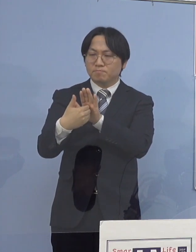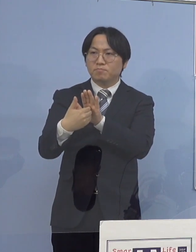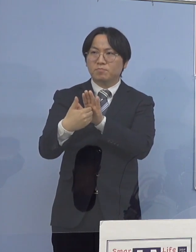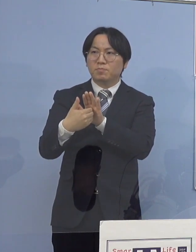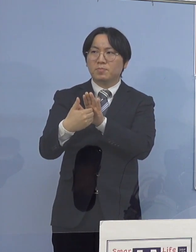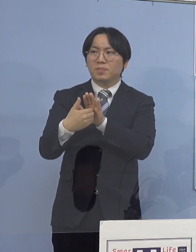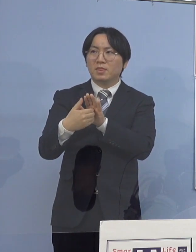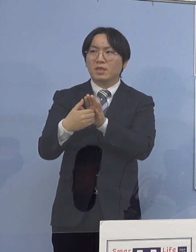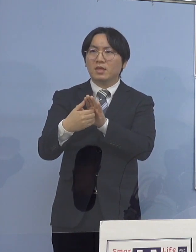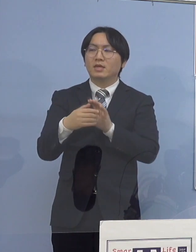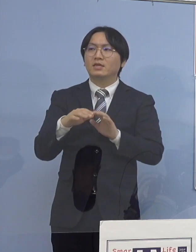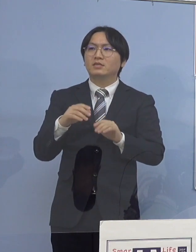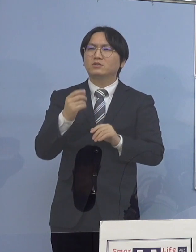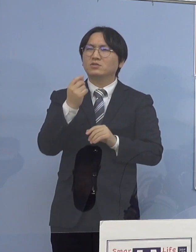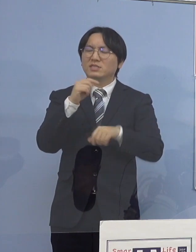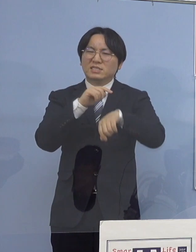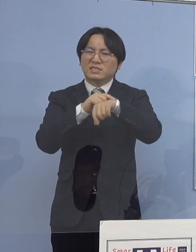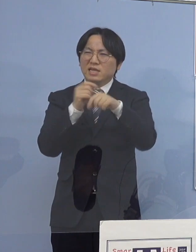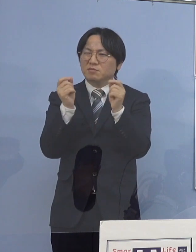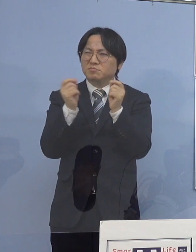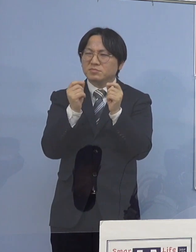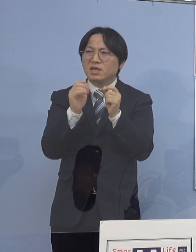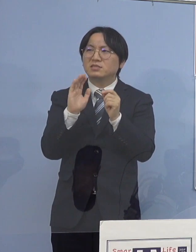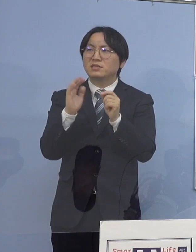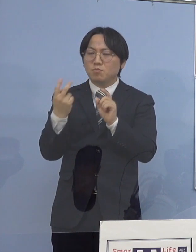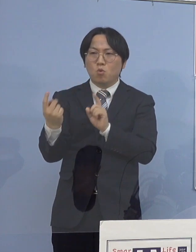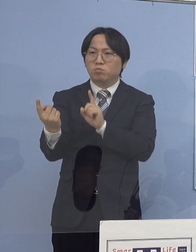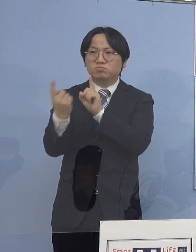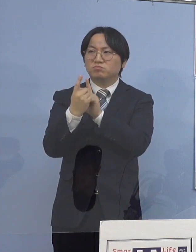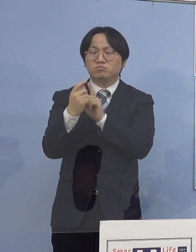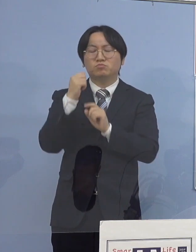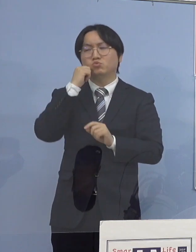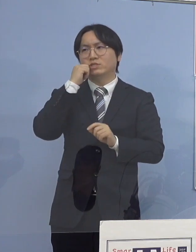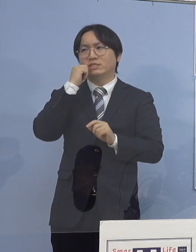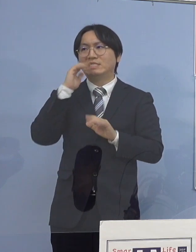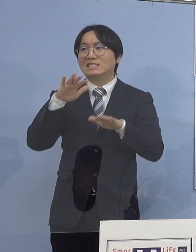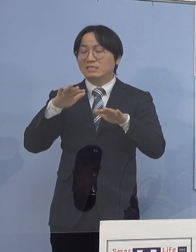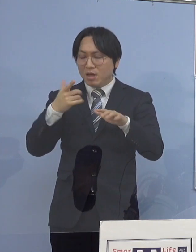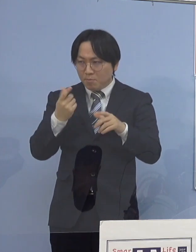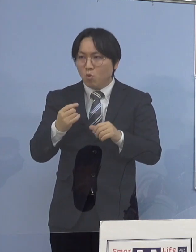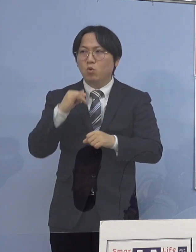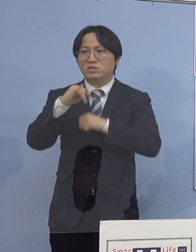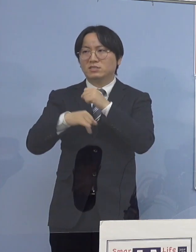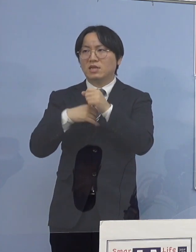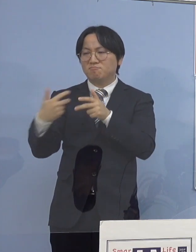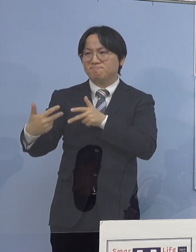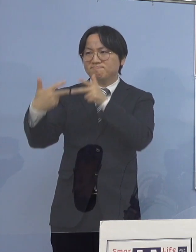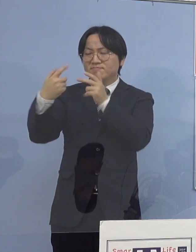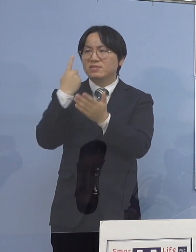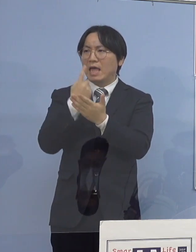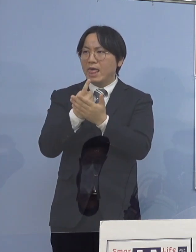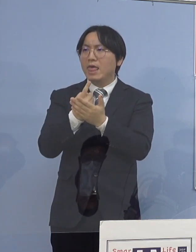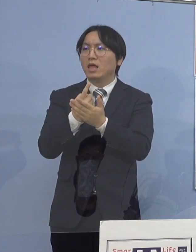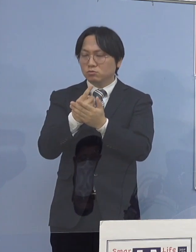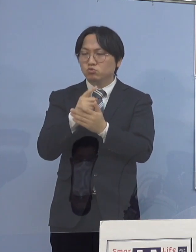今もまた面会が WEBでないとダメみたいな形になっていますから ここはかなり 防御が出来ているのではないかと